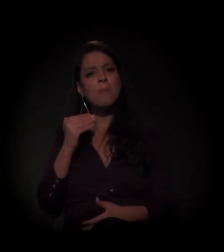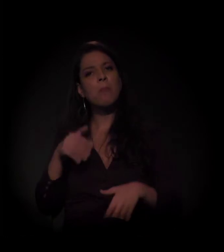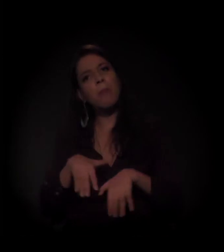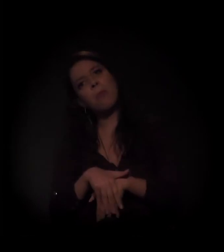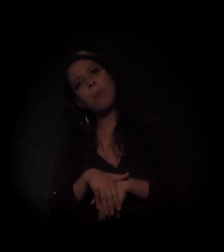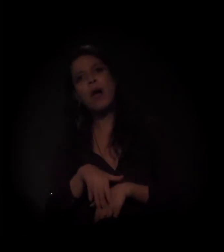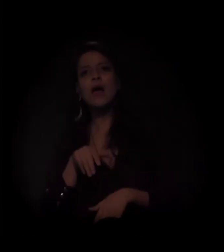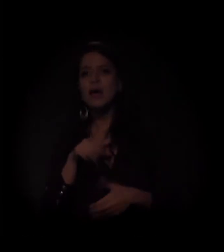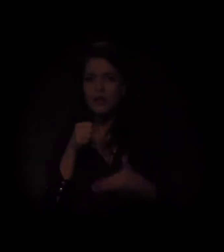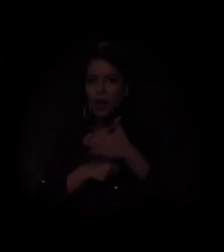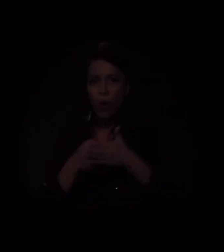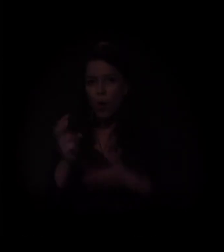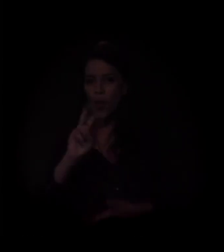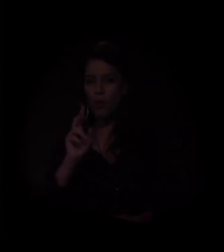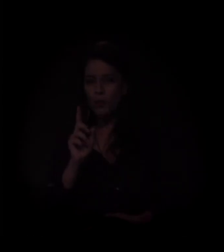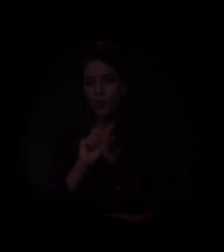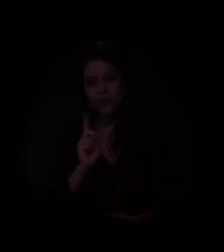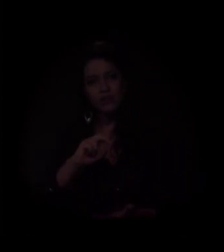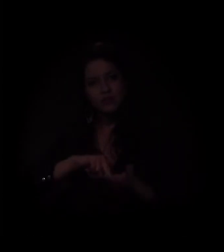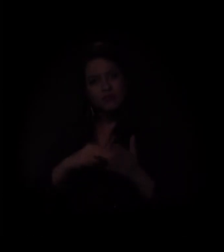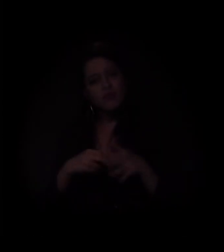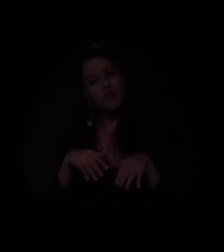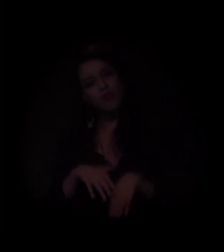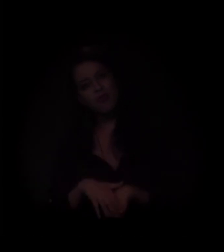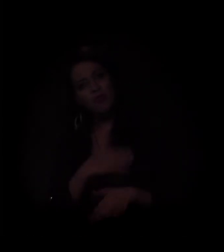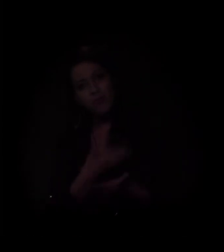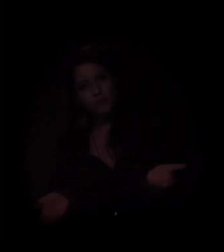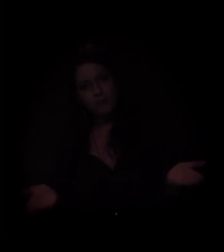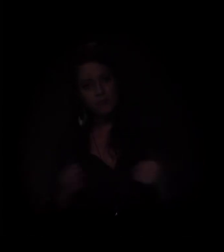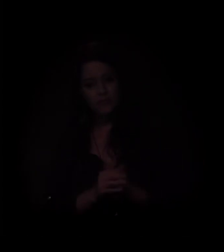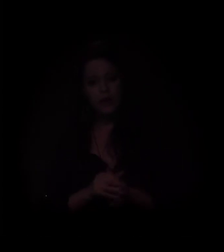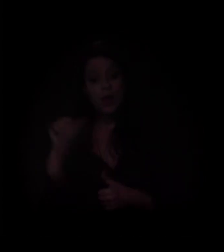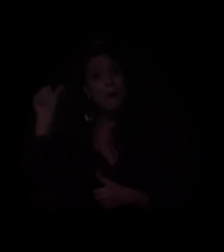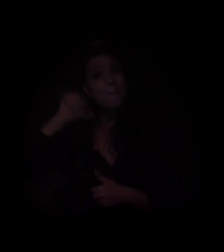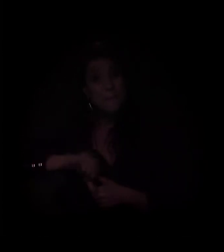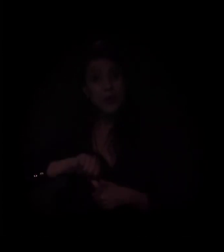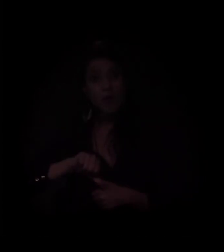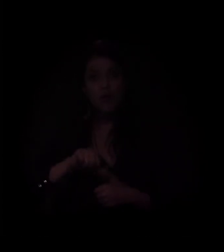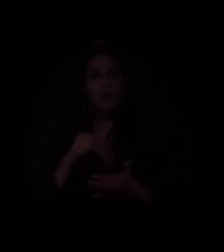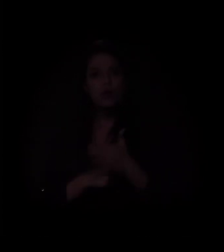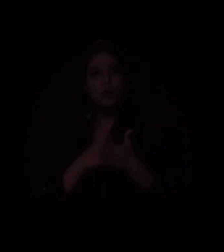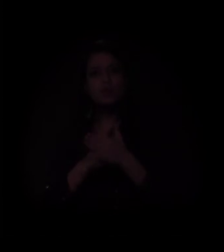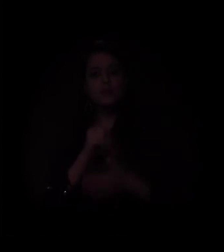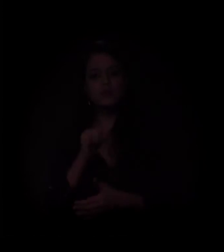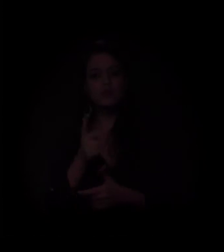QUEM NÃO LUTA TÁ MORTO! A pior luta é aquela que não se faz.